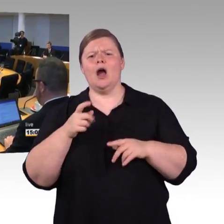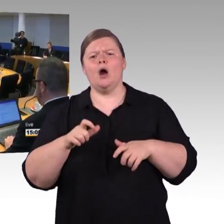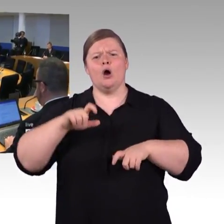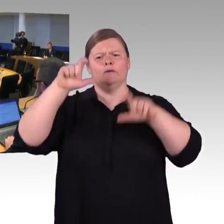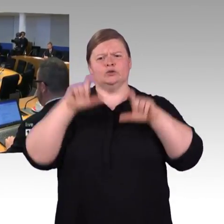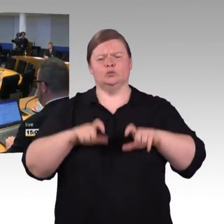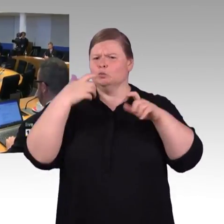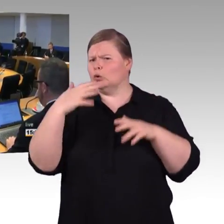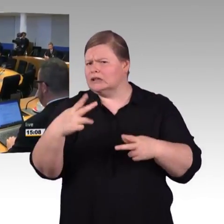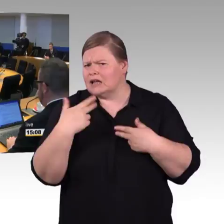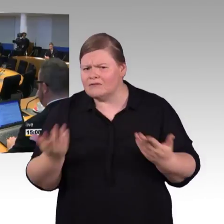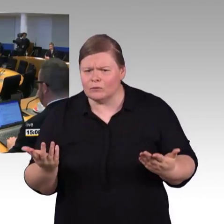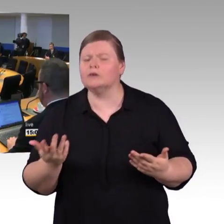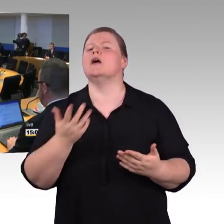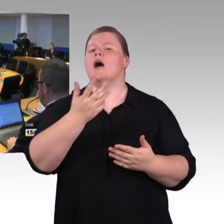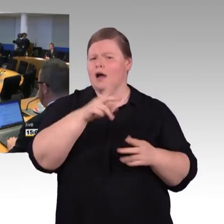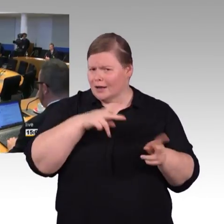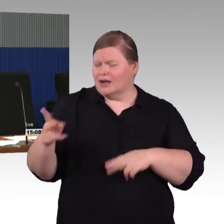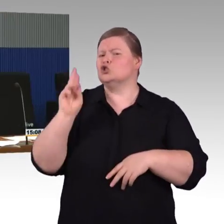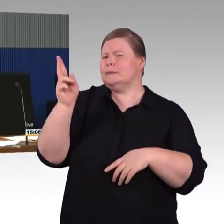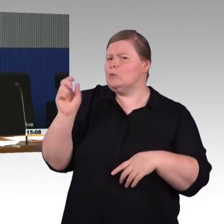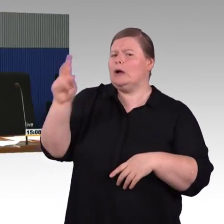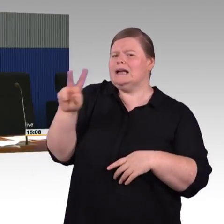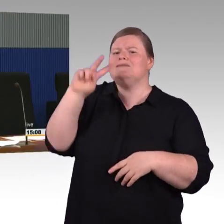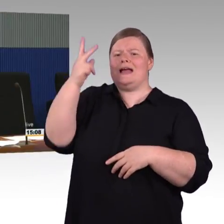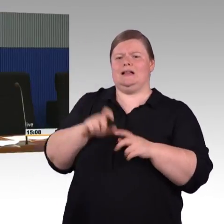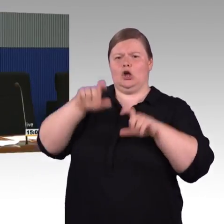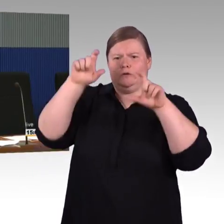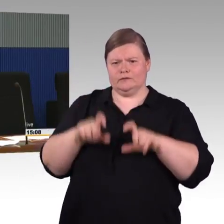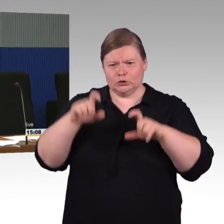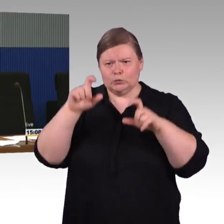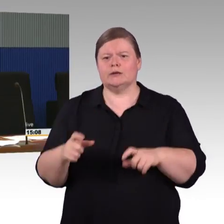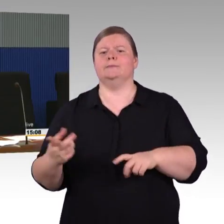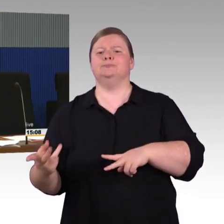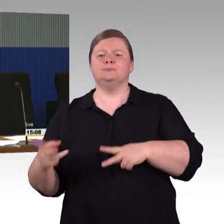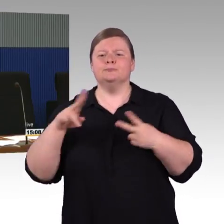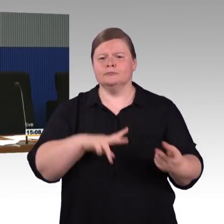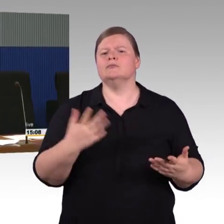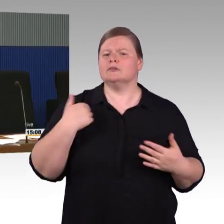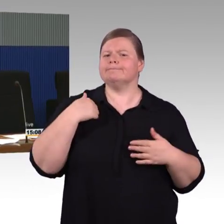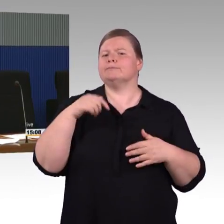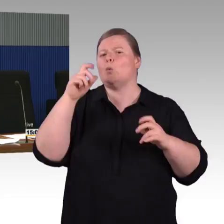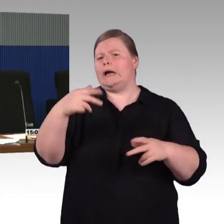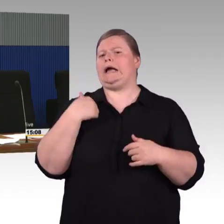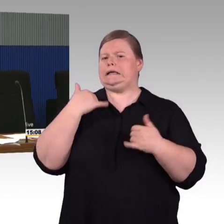Aber es ist auch durchaus üblich, dass das Land oder Kommunen sich beteiligen bei der Finanzierung, das betrifft oftmals